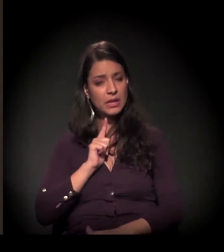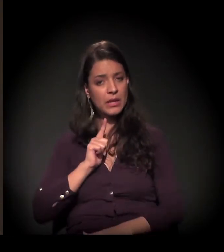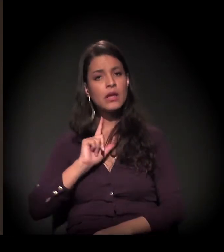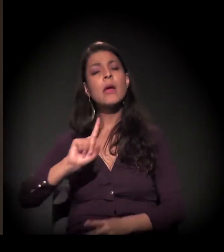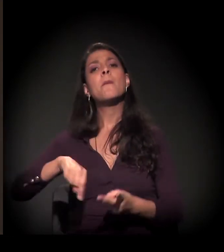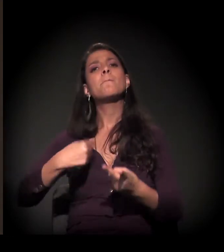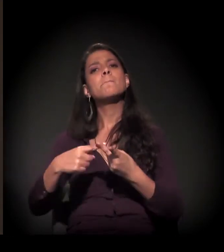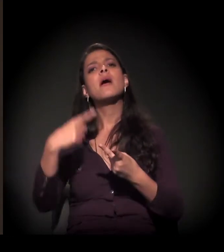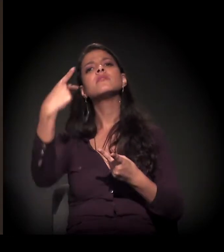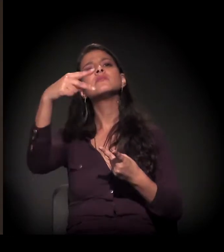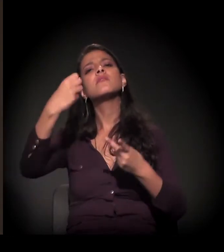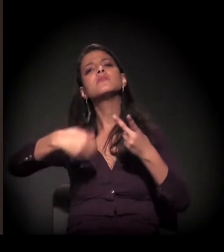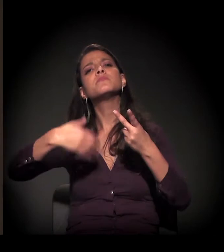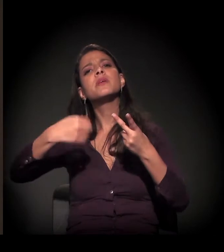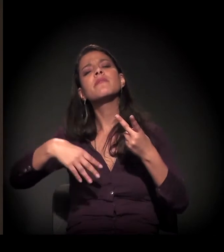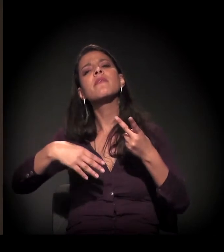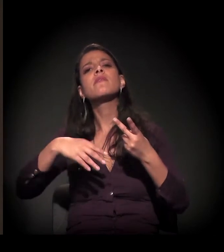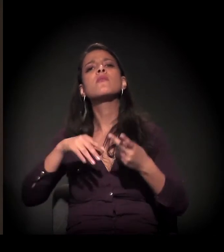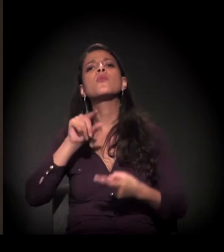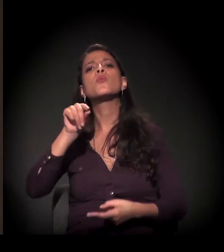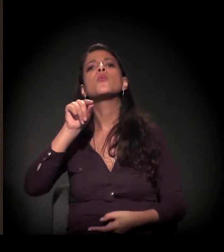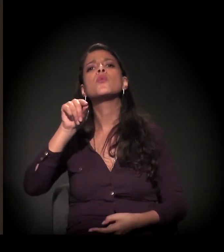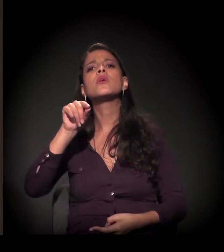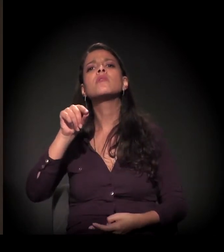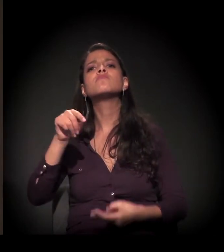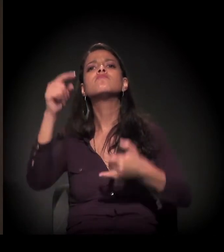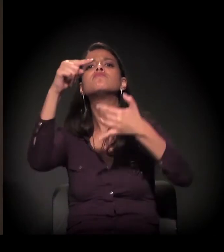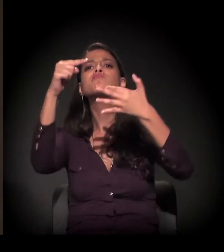que você elaborasse um pouco sobre quais são os pontos que você acha